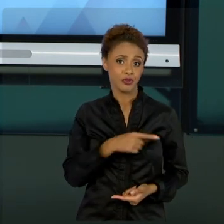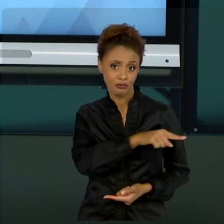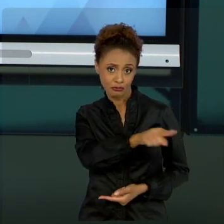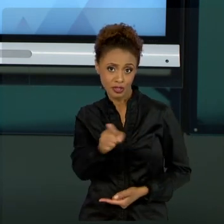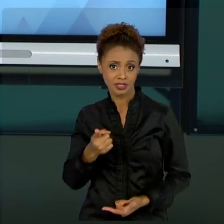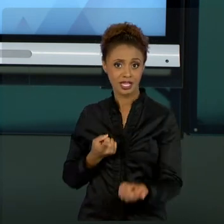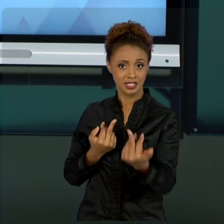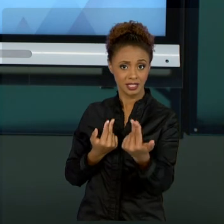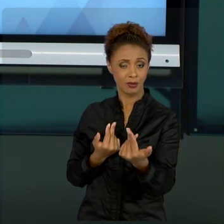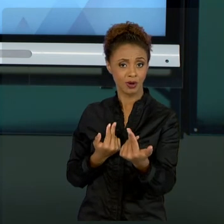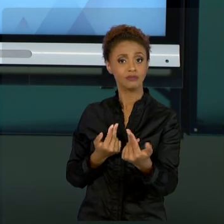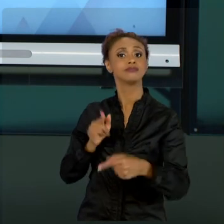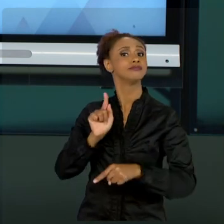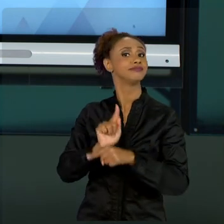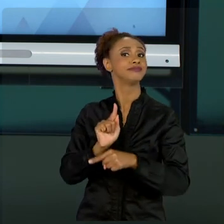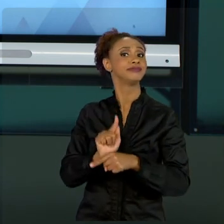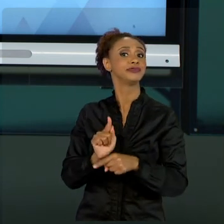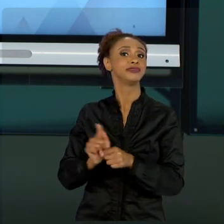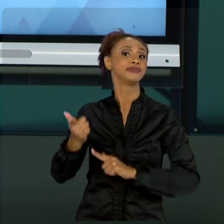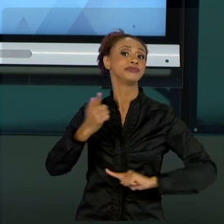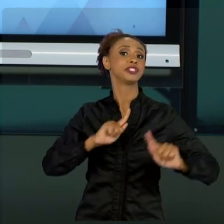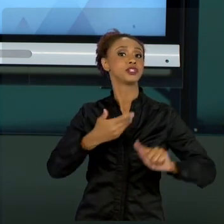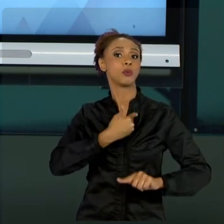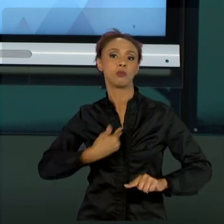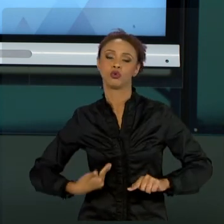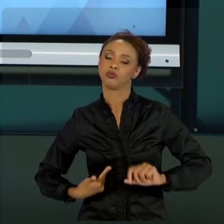MESMO GESTOR PRIVADO, UM CONSULTOR, UM DOCENTE,